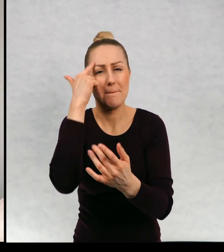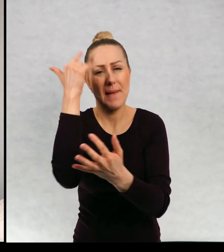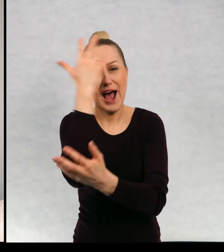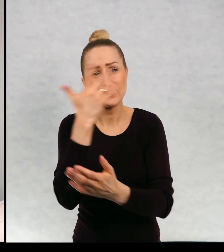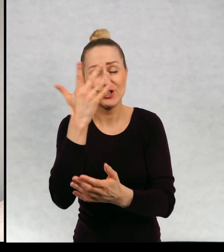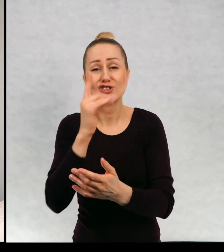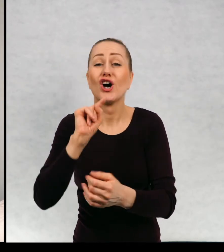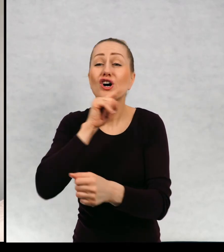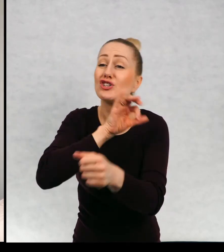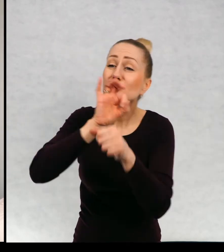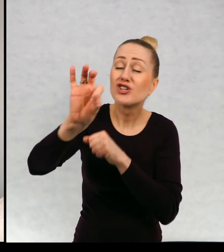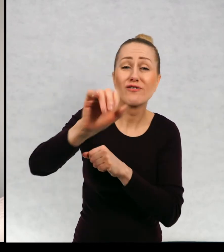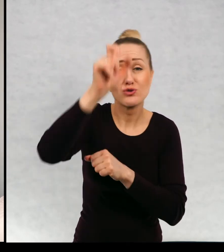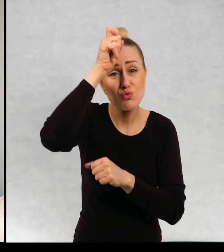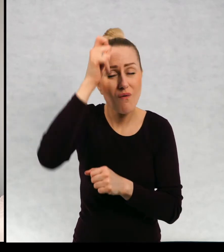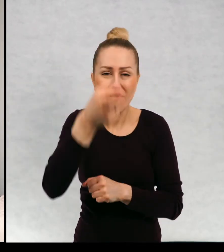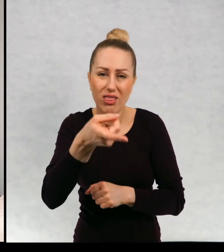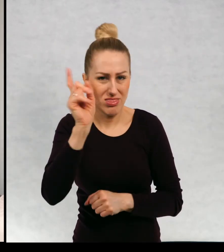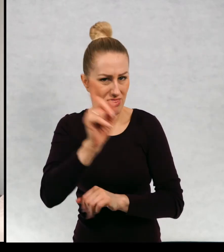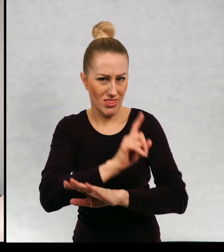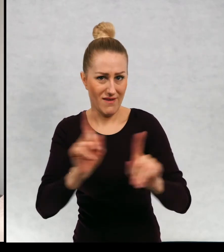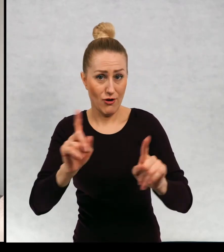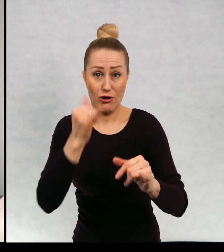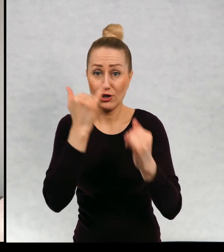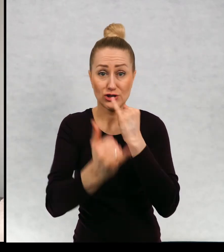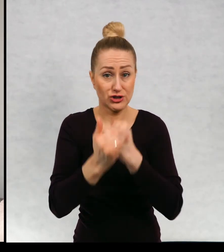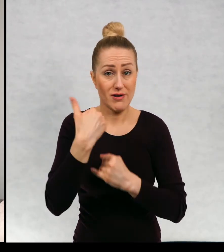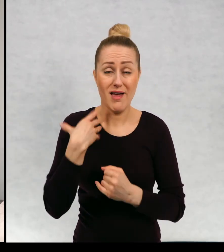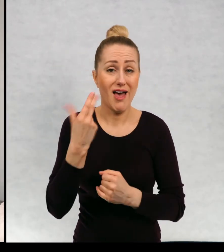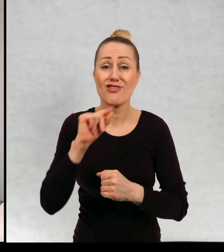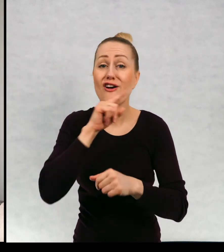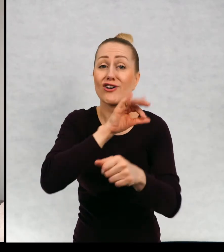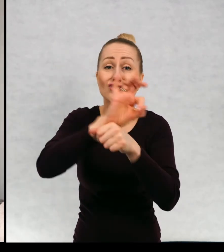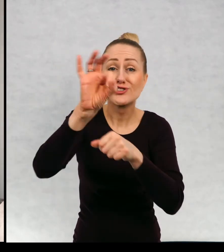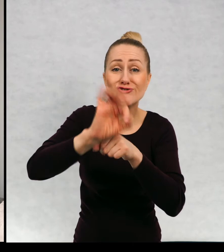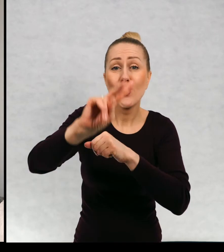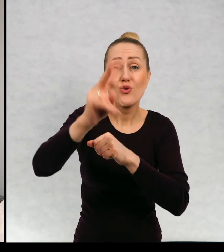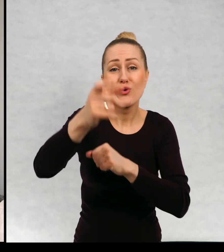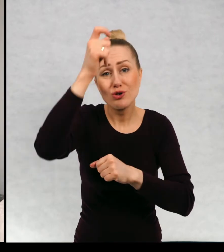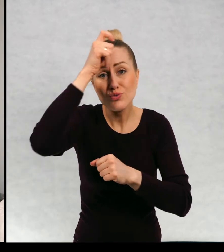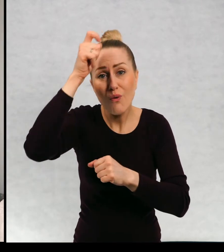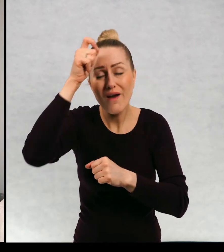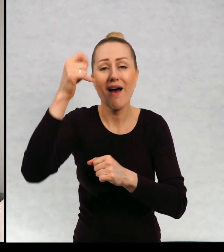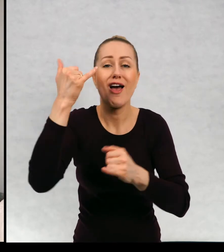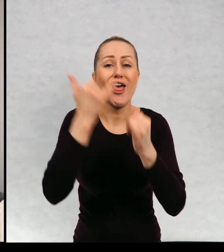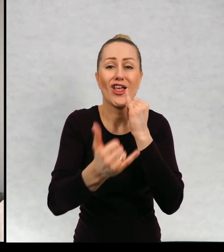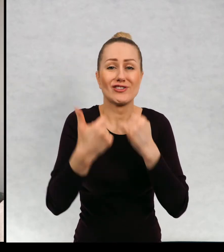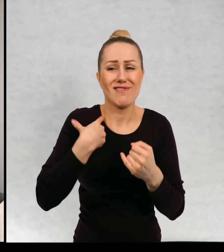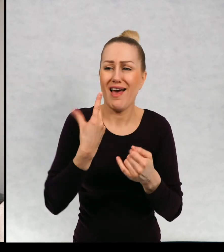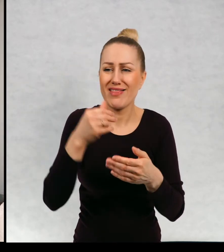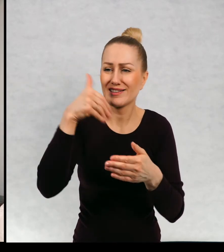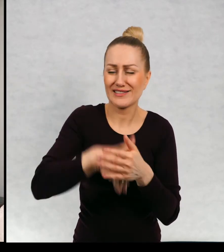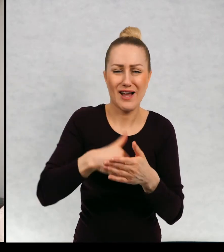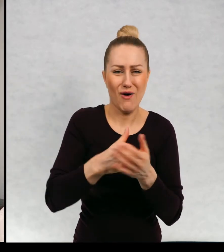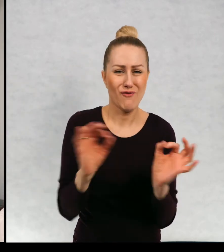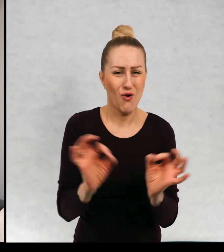Nie wolno krzywdzić drugiego człowieka momencie, jeżeli nie krzywdzimy drugiego człowieka, jeżeli nie zachowujemy się obscenicznie.